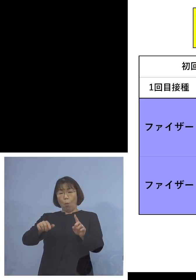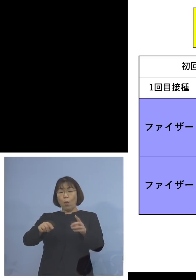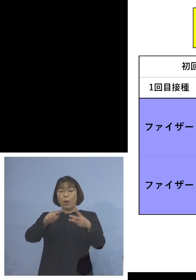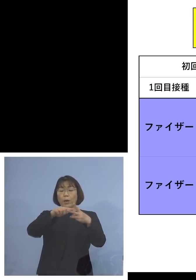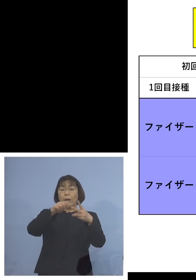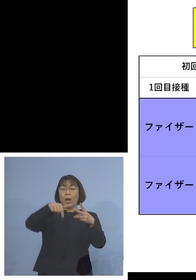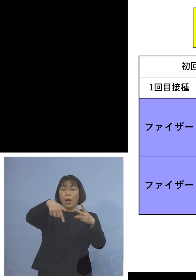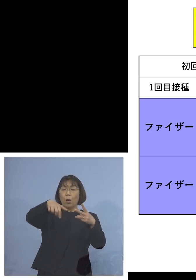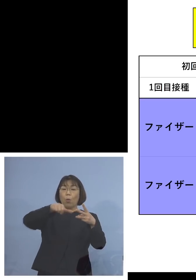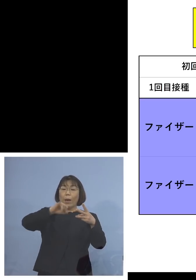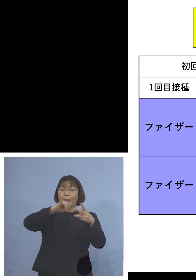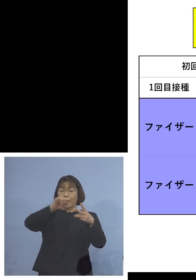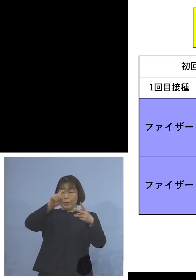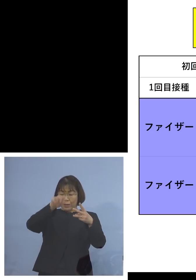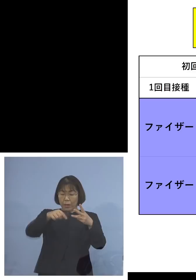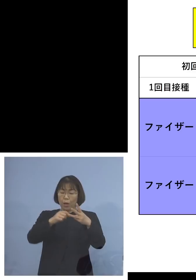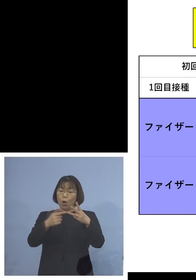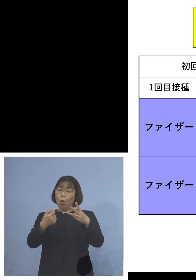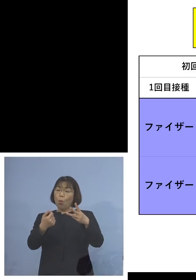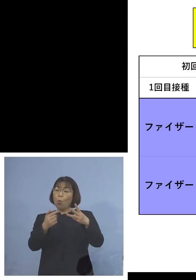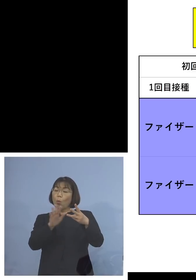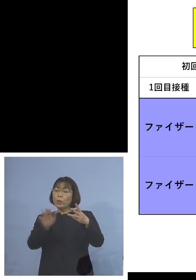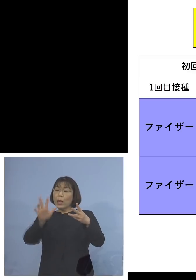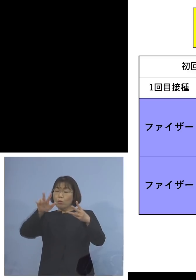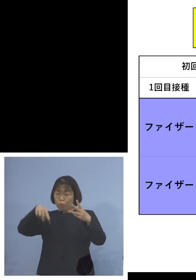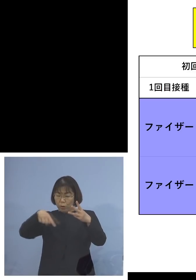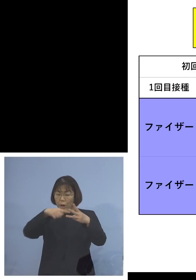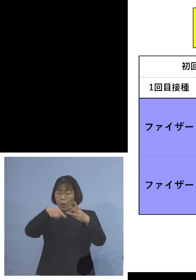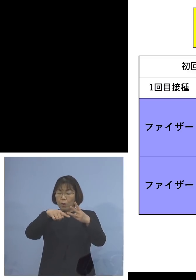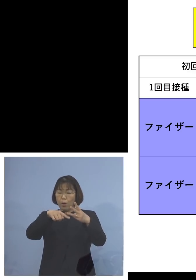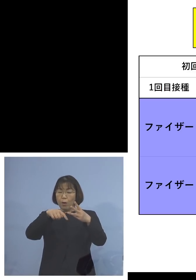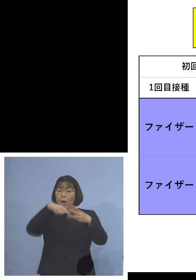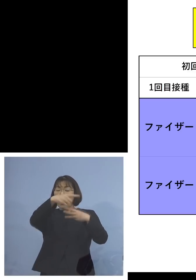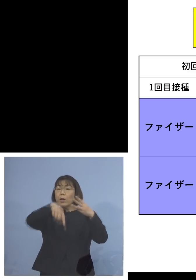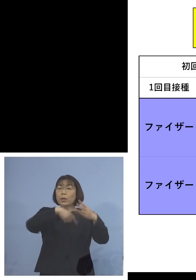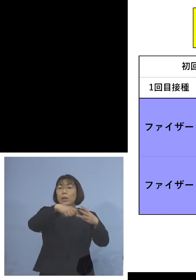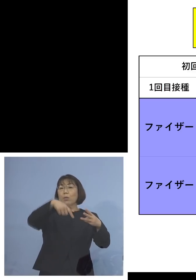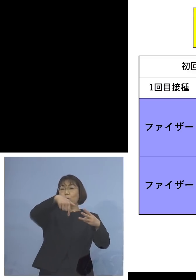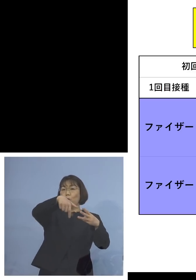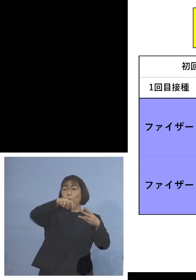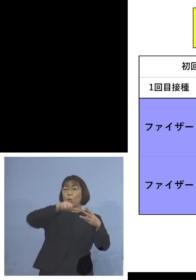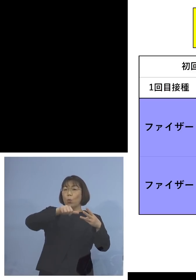3度目モデルナを打った方が 3度ともファイザーを打つよりも